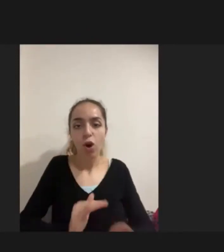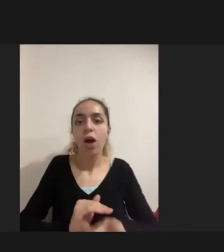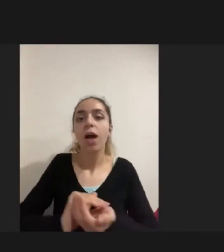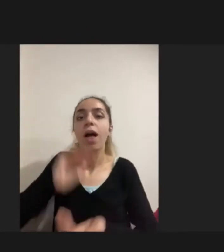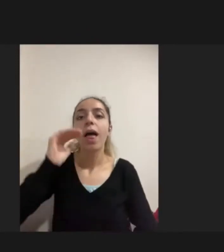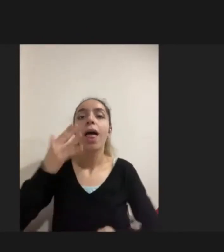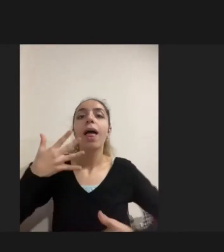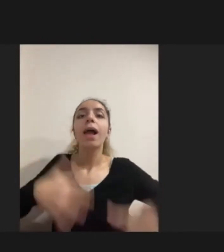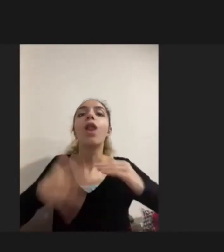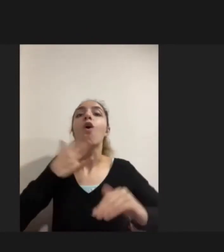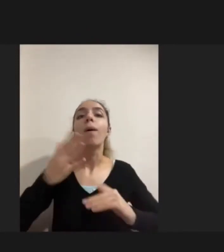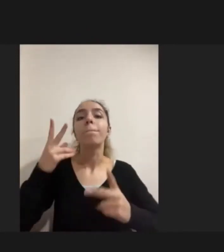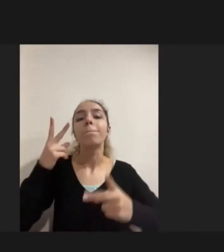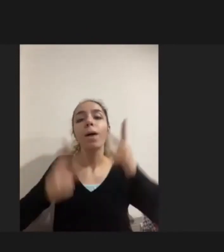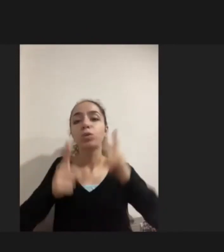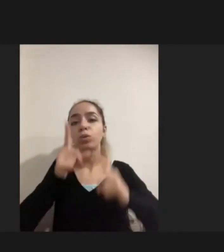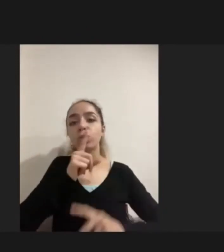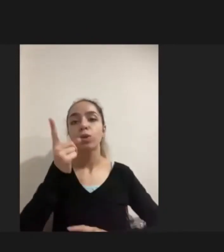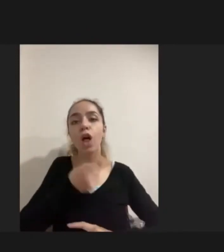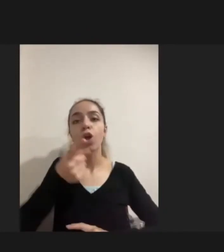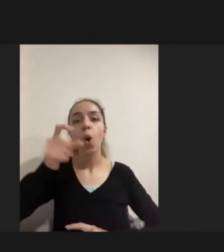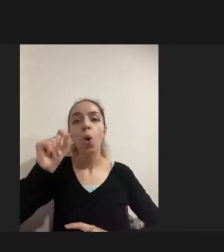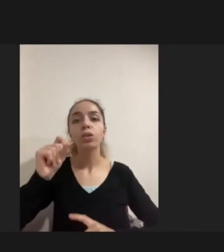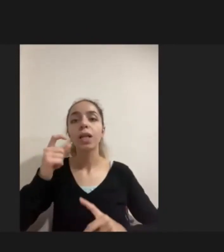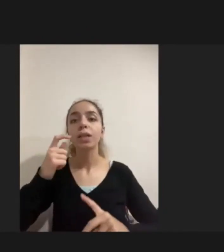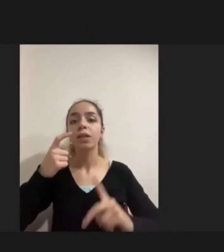Yüzde doksanı doğuştan engelli değildi daha sonra engelliliği edinmiş kişilerdi.